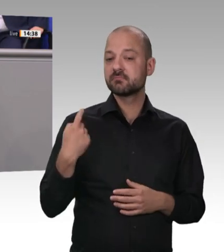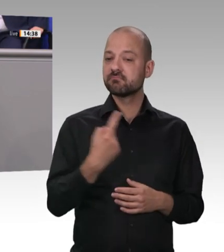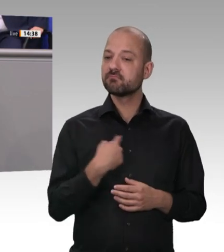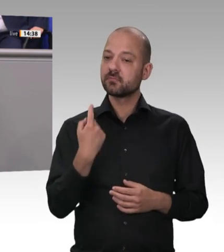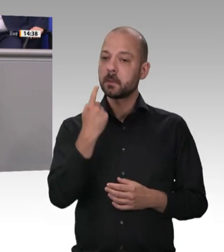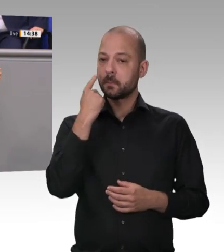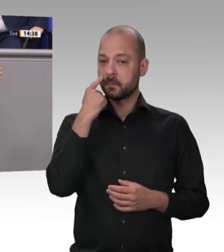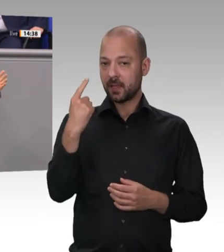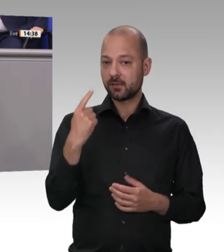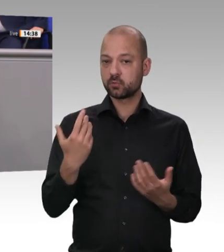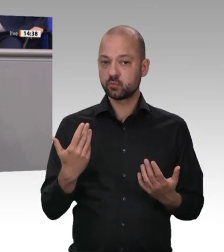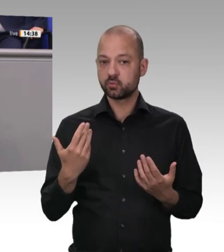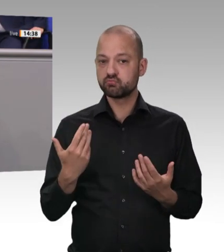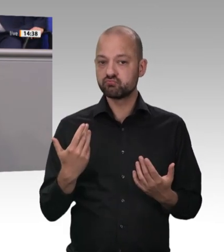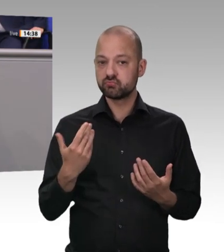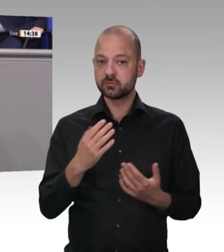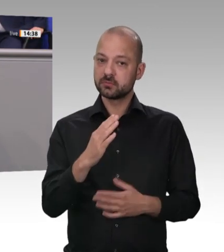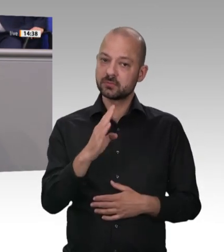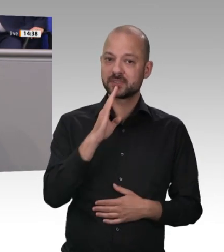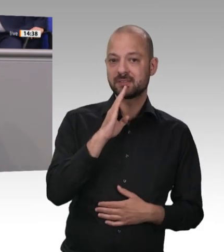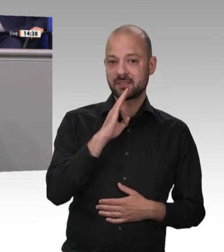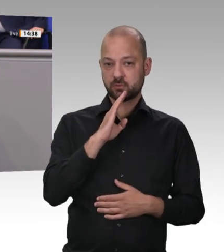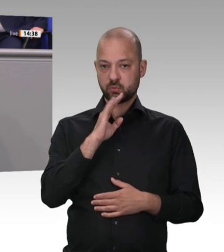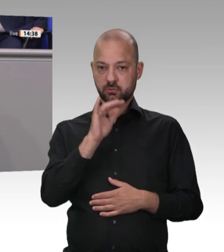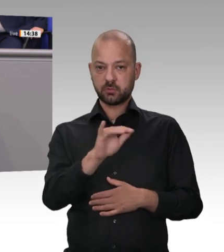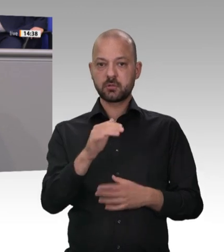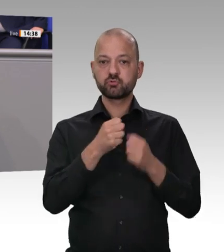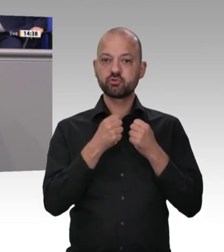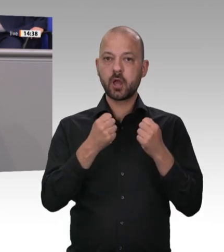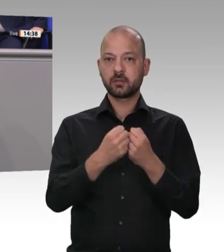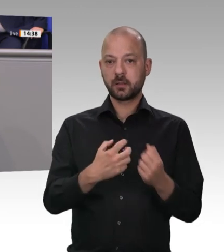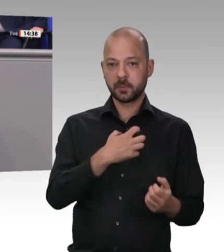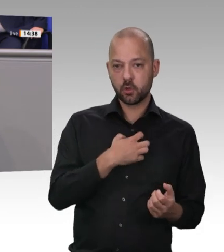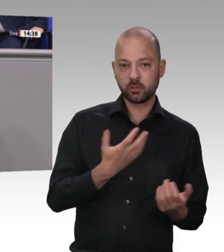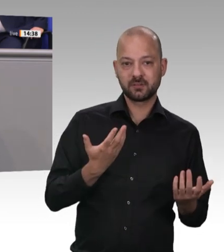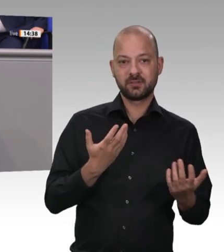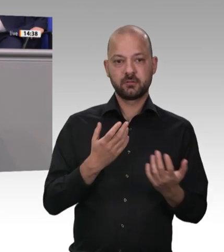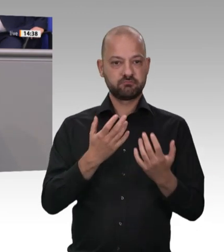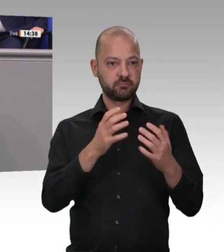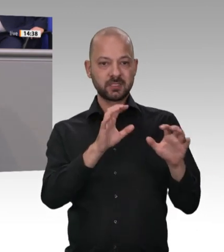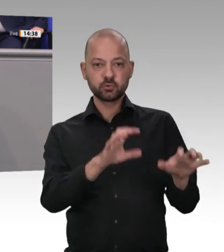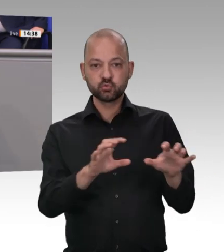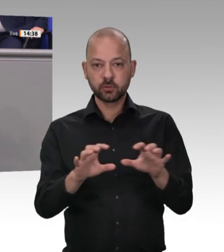keine zusätzliche Kontrollbehörde, wie es Die Linke plant. Wir benötigen eine